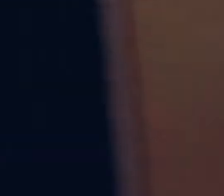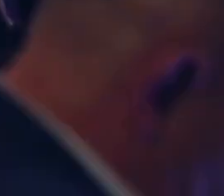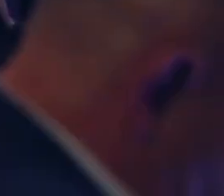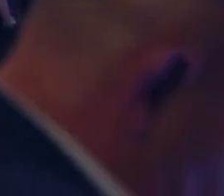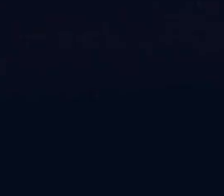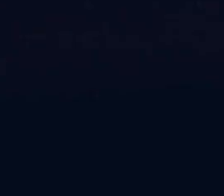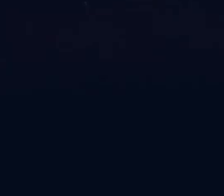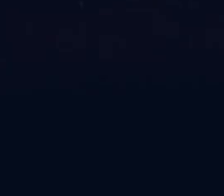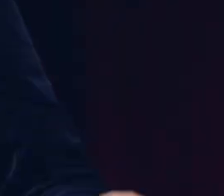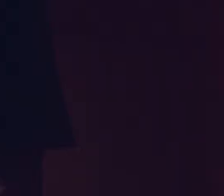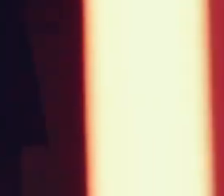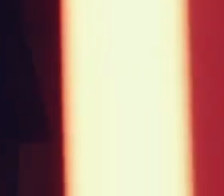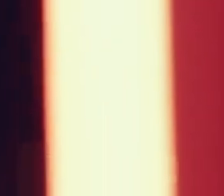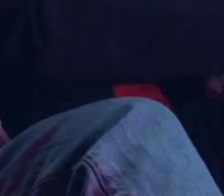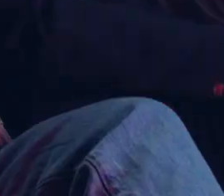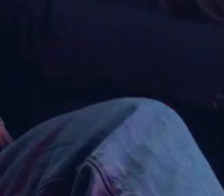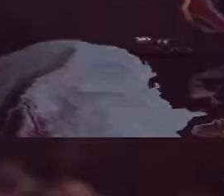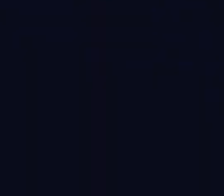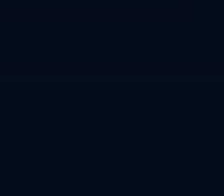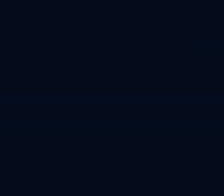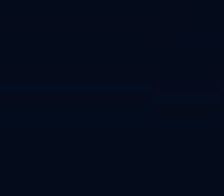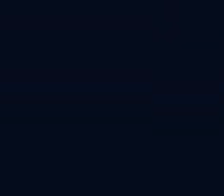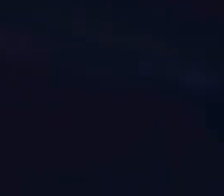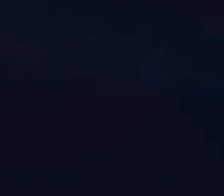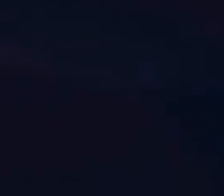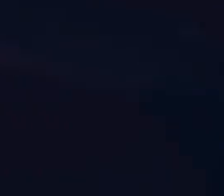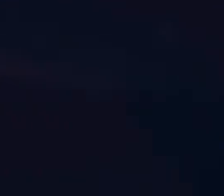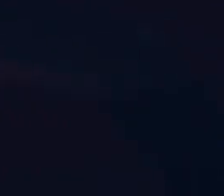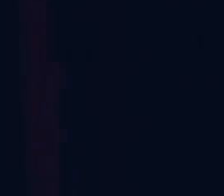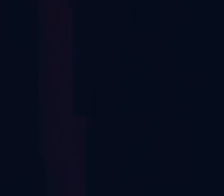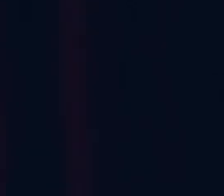[Muzyka]